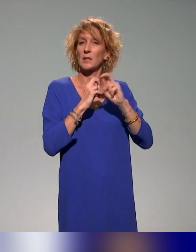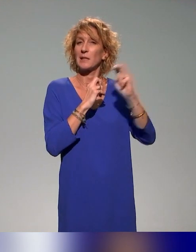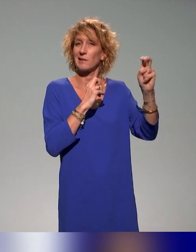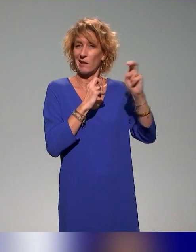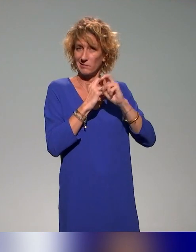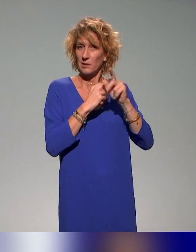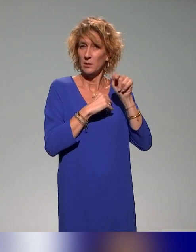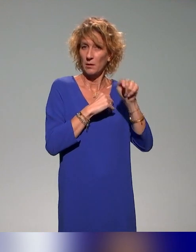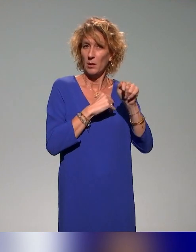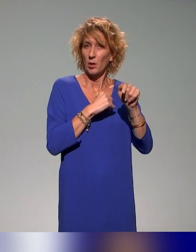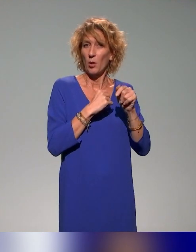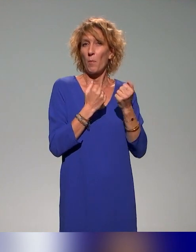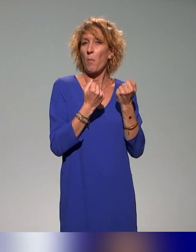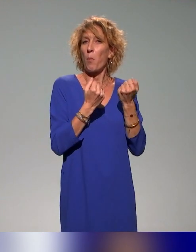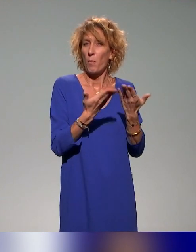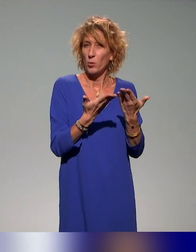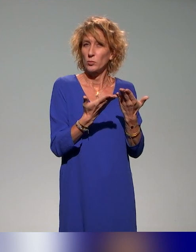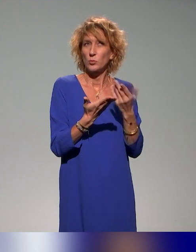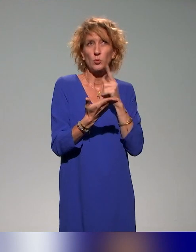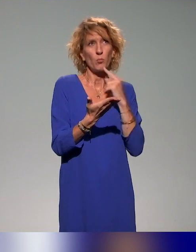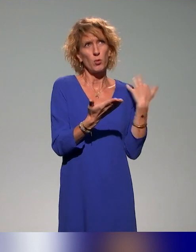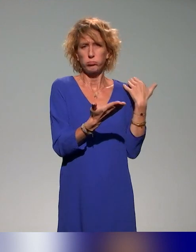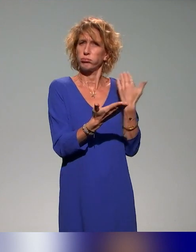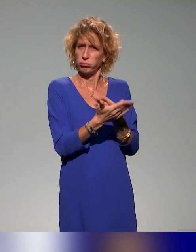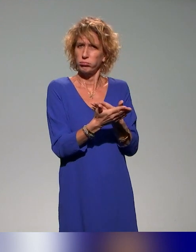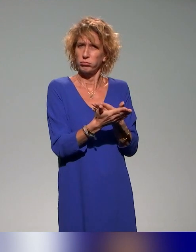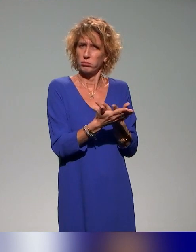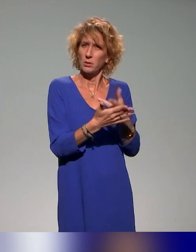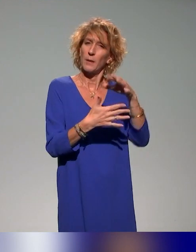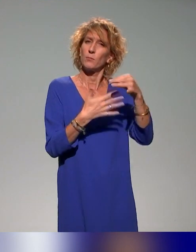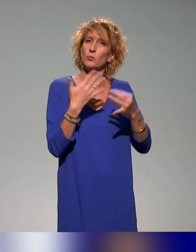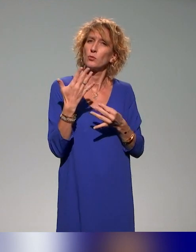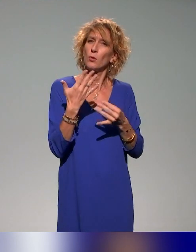propose depuis un certain nombre d'années un module dédié à la